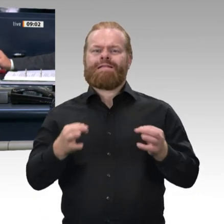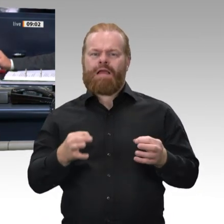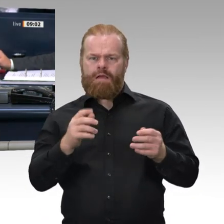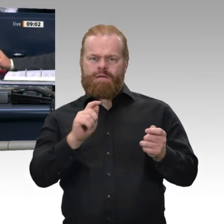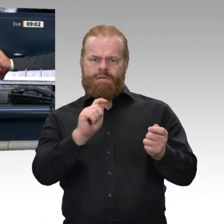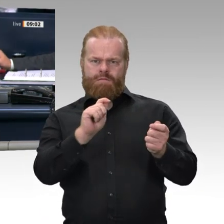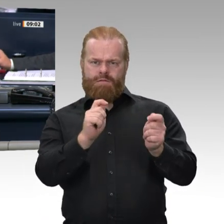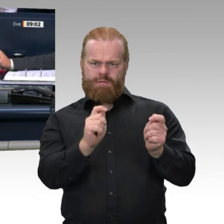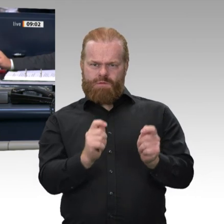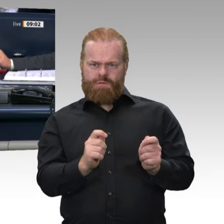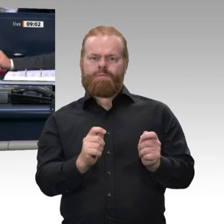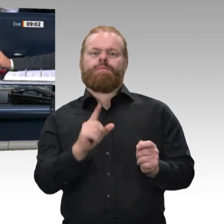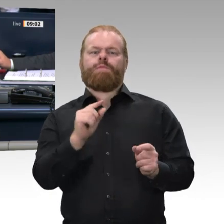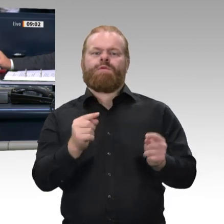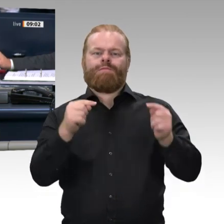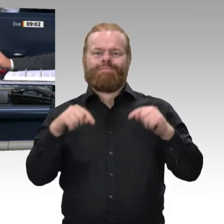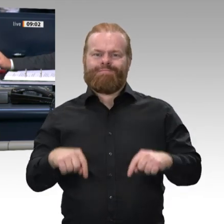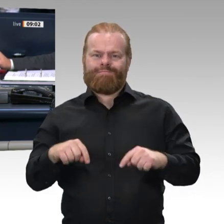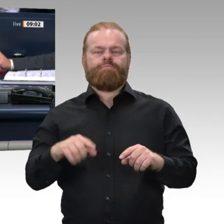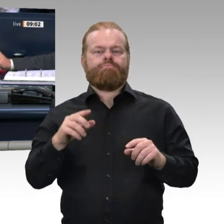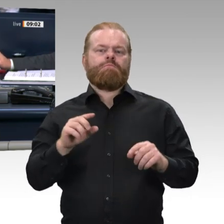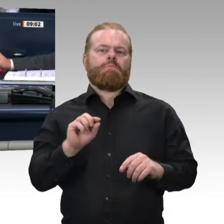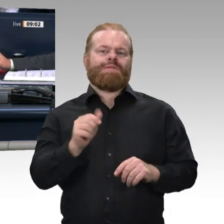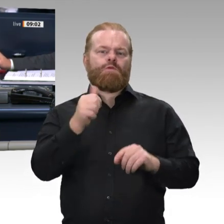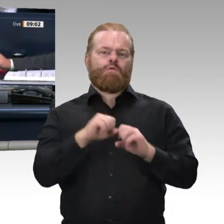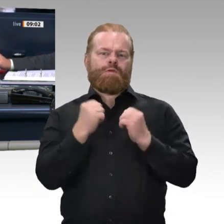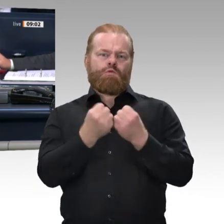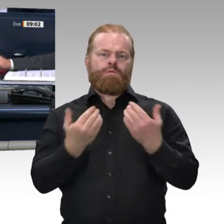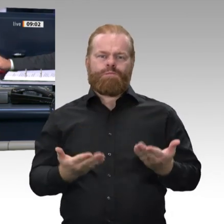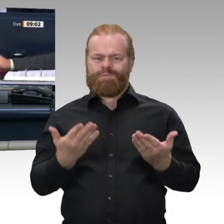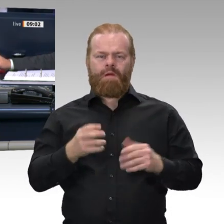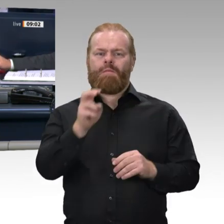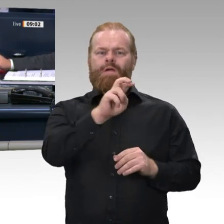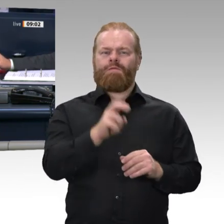eine Aktuelle Stunde zum Thema „Haltung der Bundesregierung zu den verschiedenen